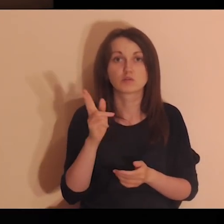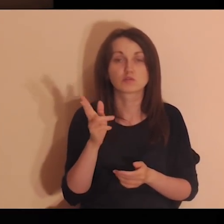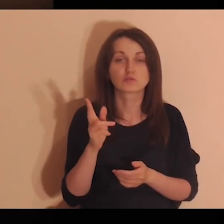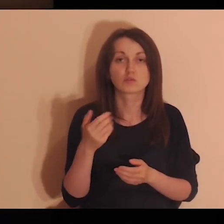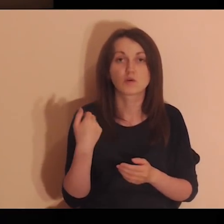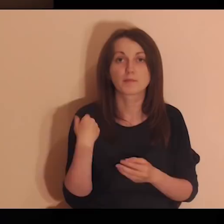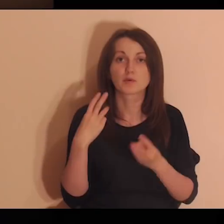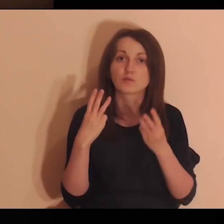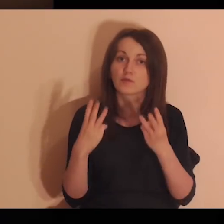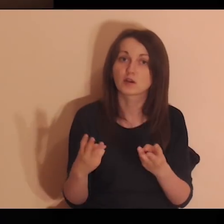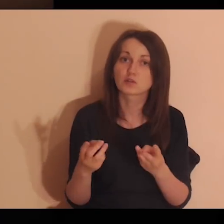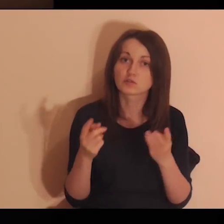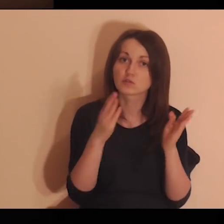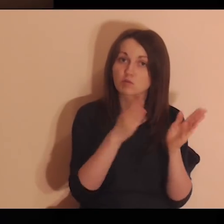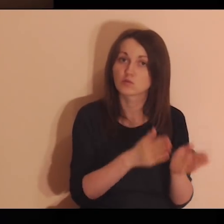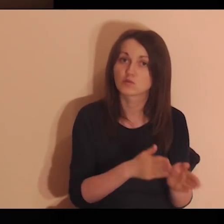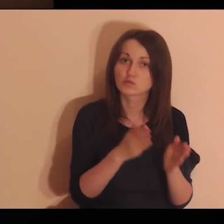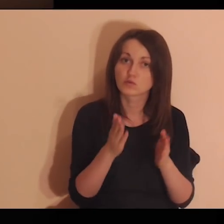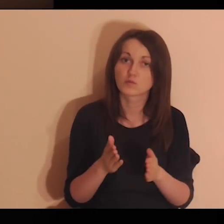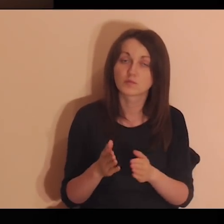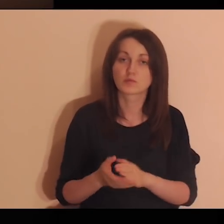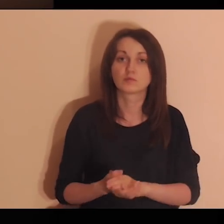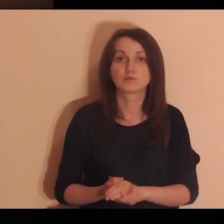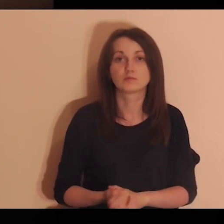Kto był wtedy tą ważną osobą?